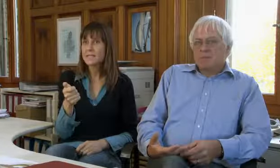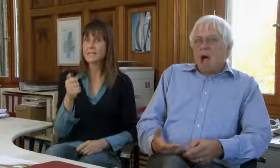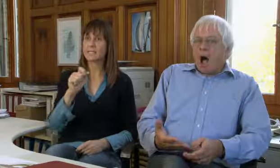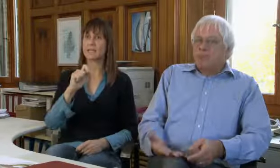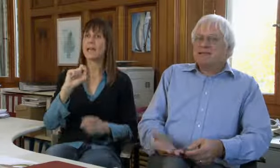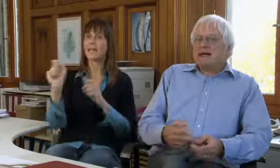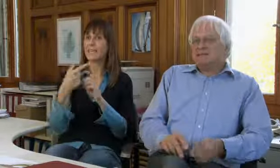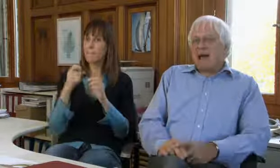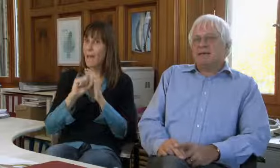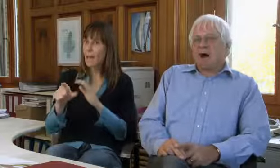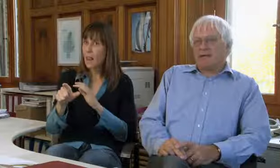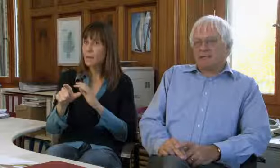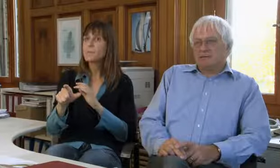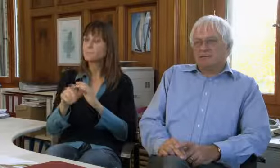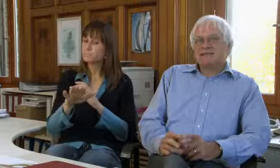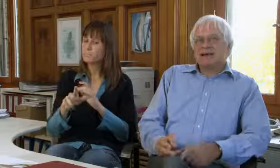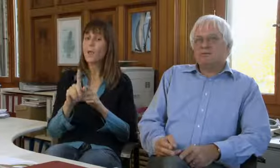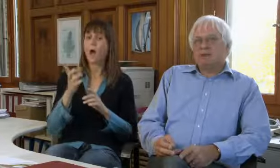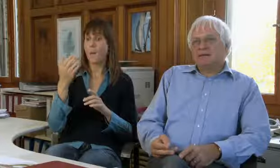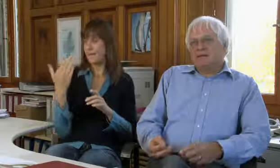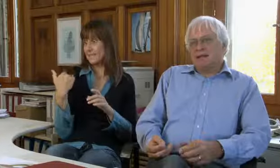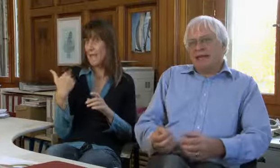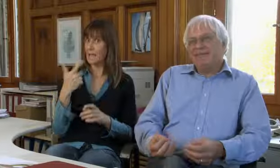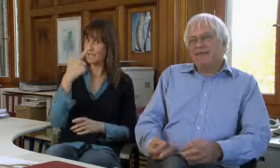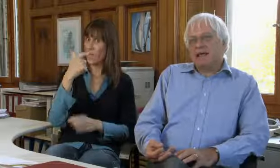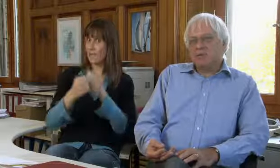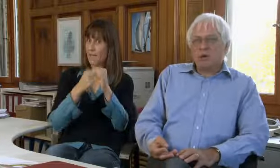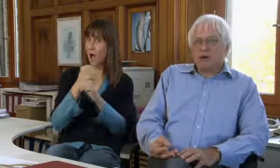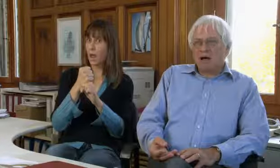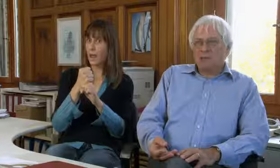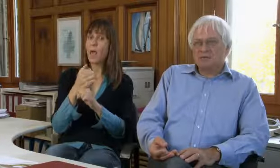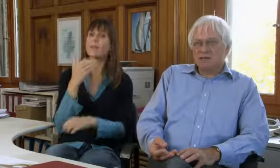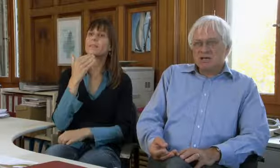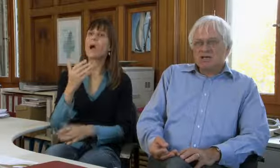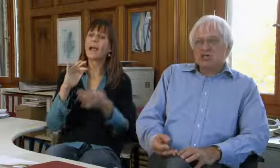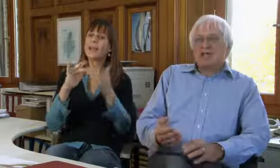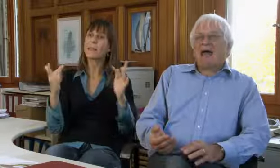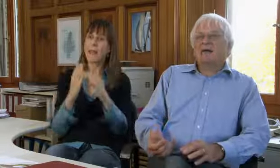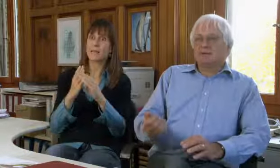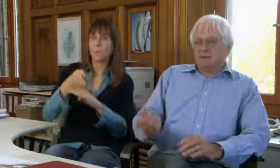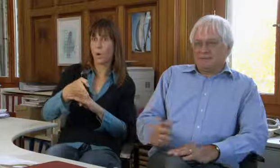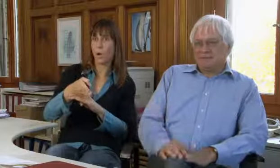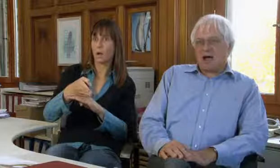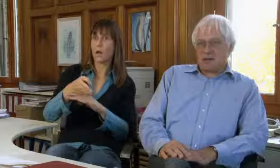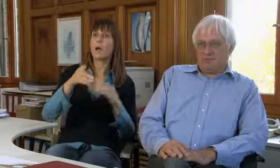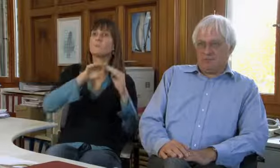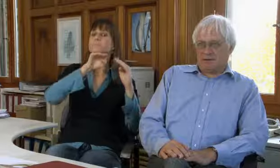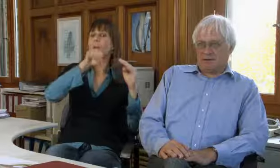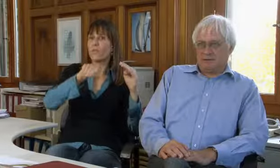SMS, E-Mail, aber seit zwei Jahren, seit wir den Internetzugang haben,